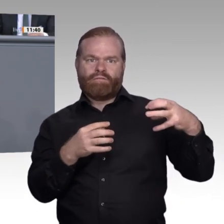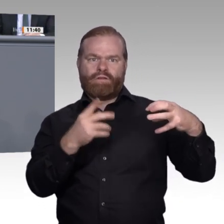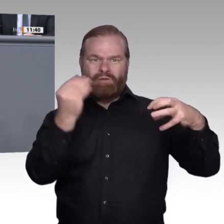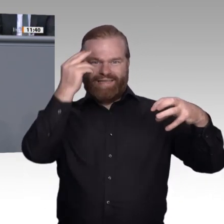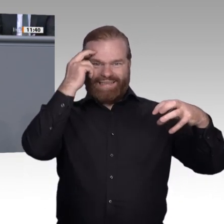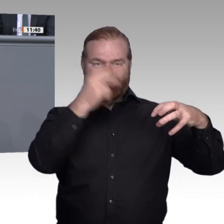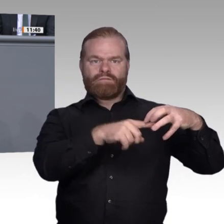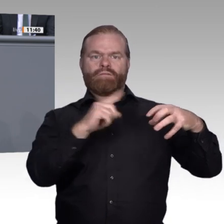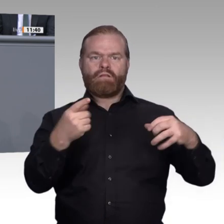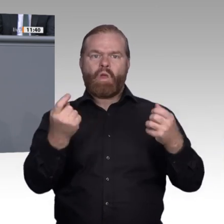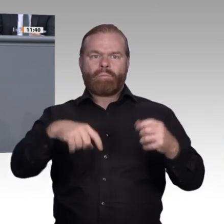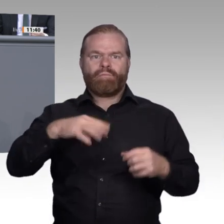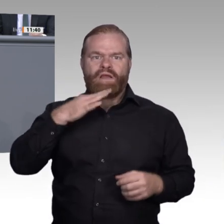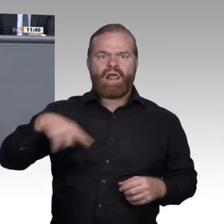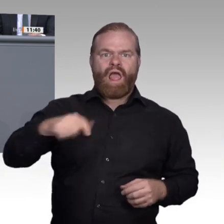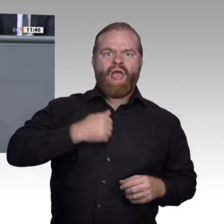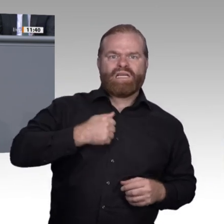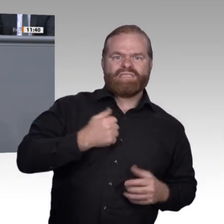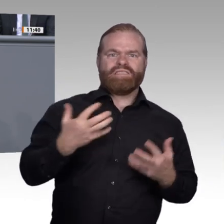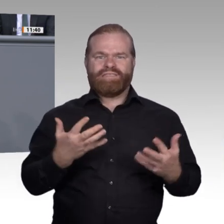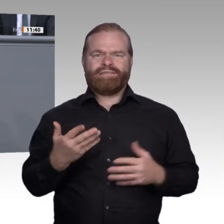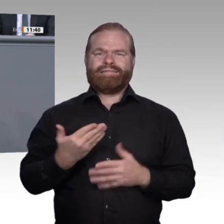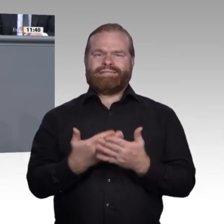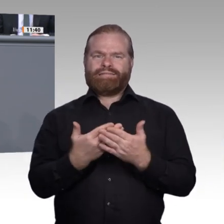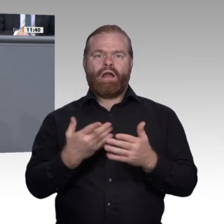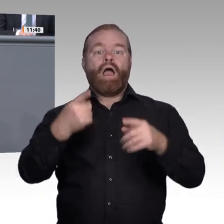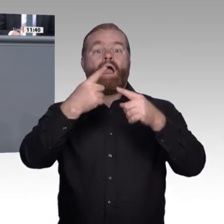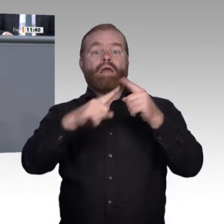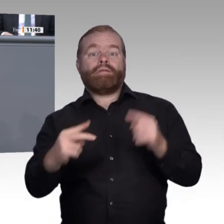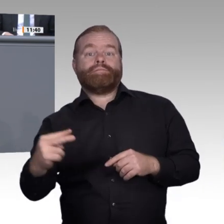Schwellenland. Was bedeutet Digitalisierung für die berufliche Bildung?